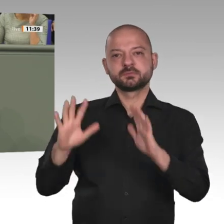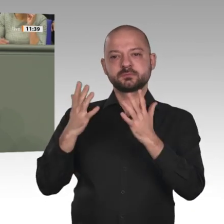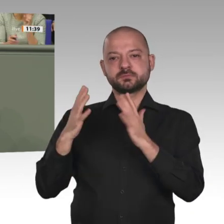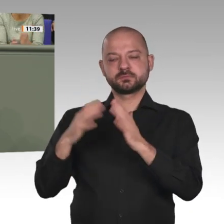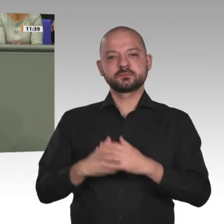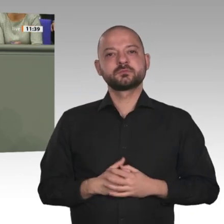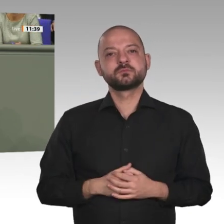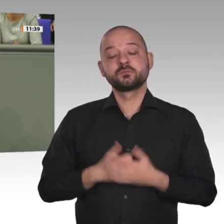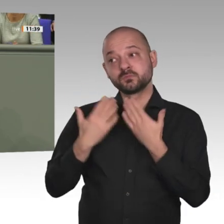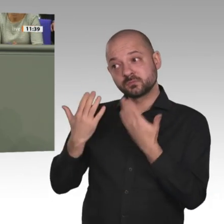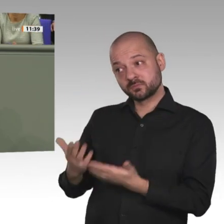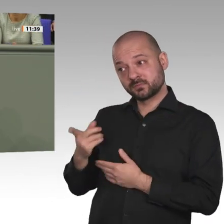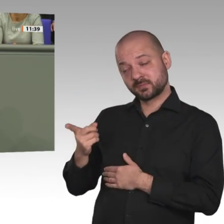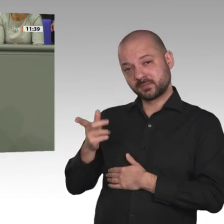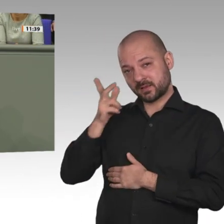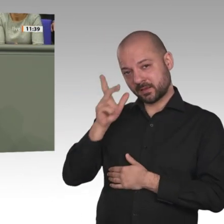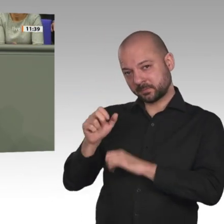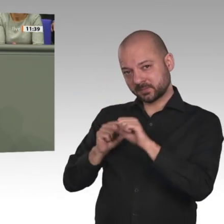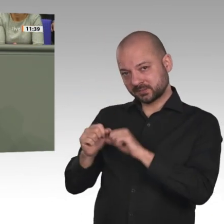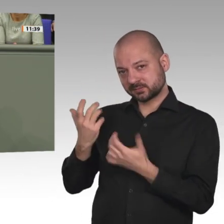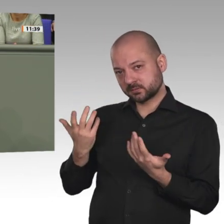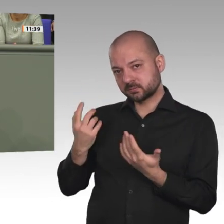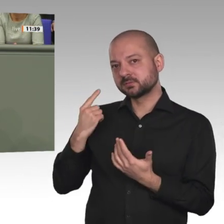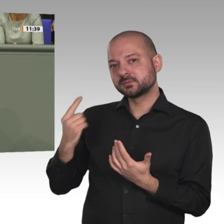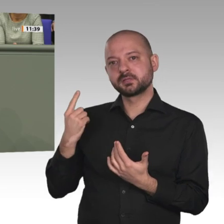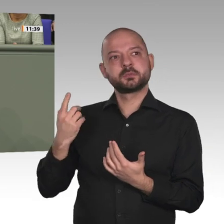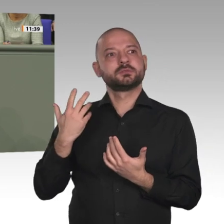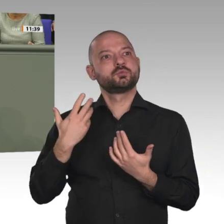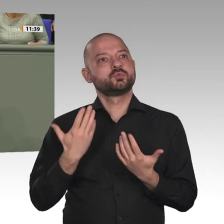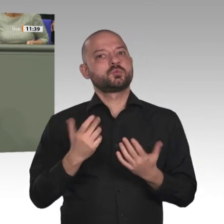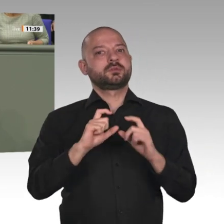europäische Land, das sich an der Mission beteiligt. Wir würden es sehr